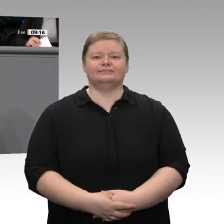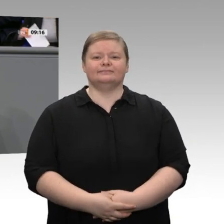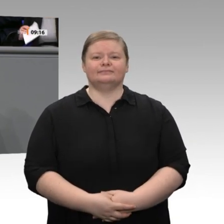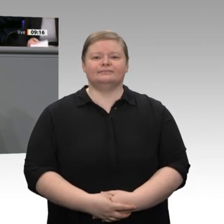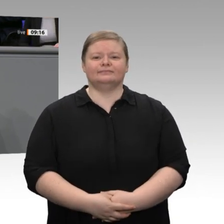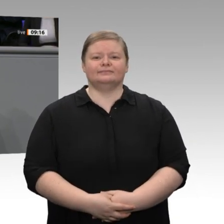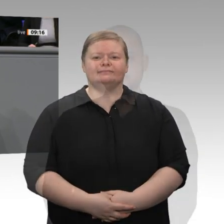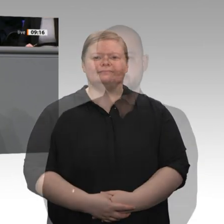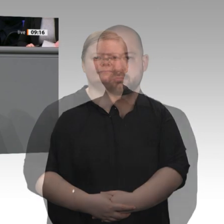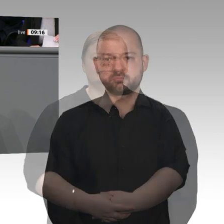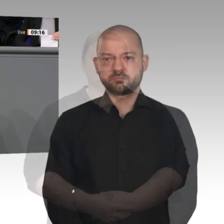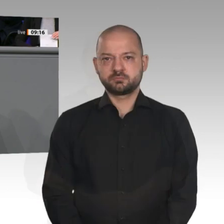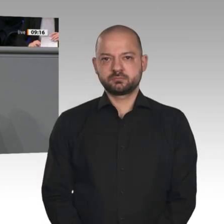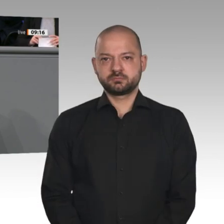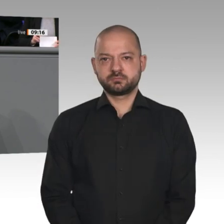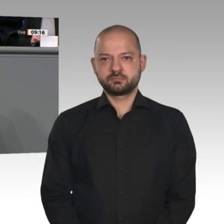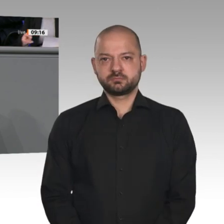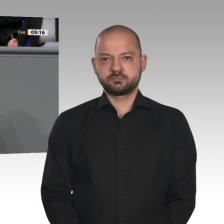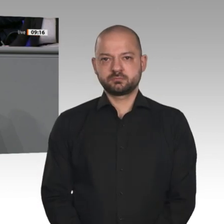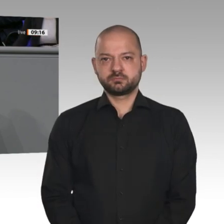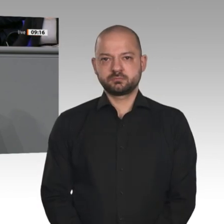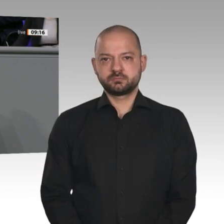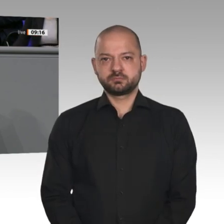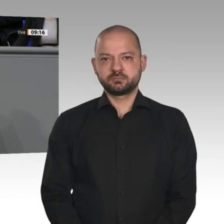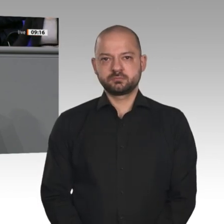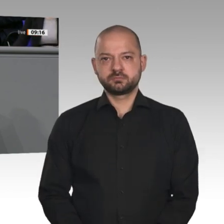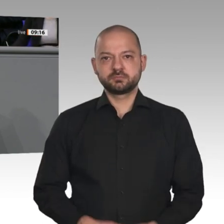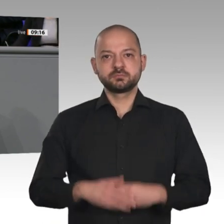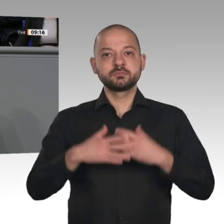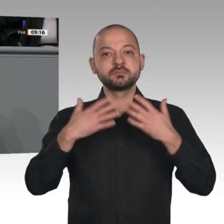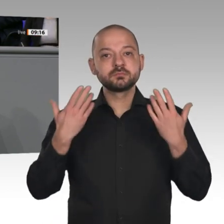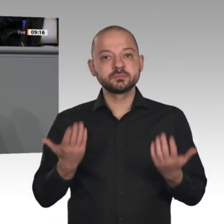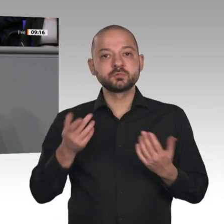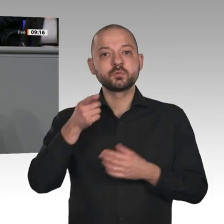Anstoß gegeben, dass diese Transformation gelingen kann. Über 70 Unternehmen beteiligen